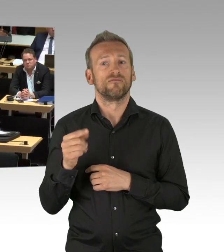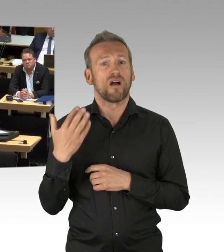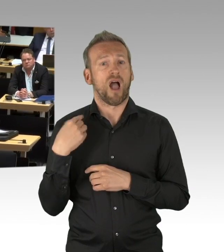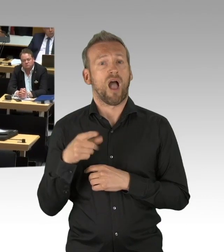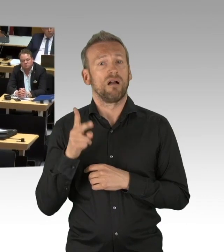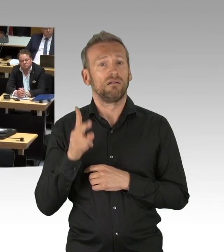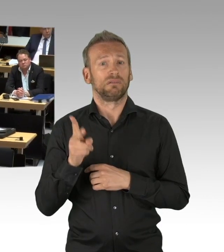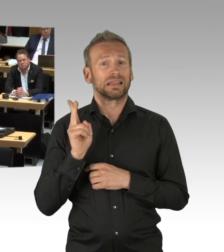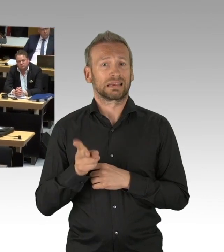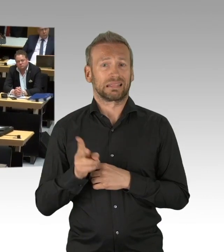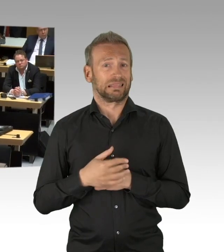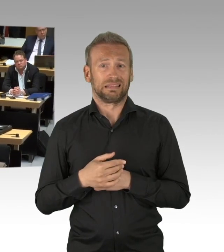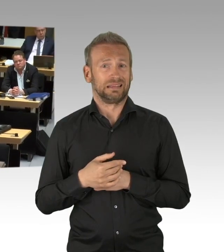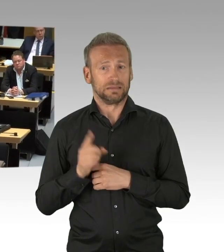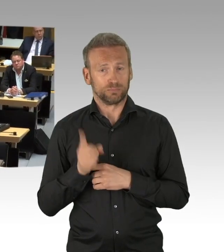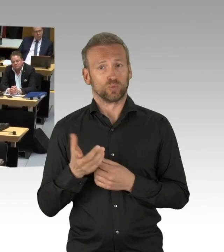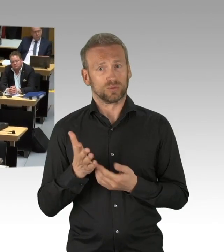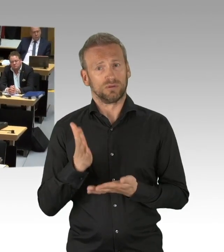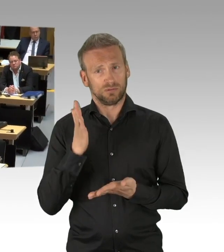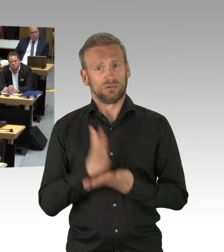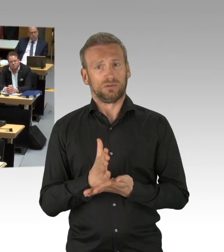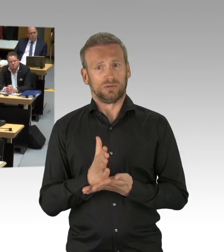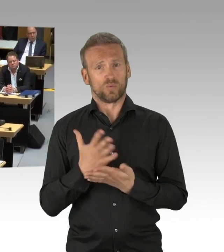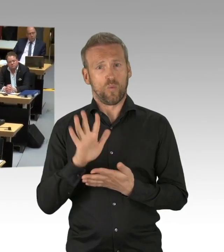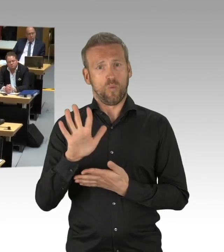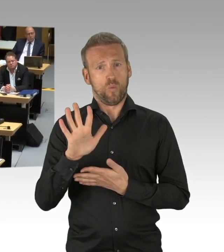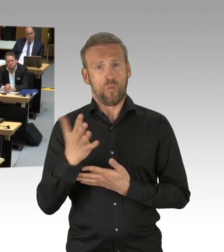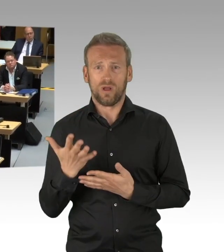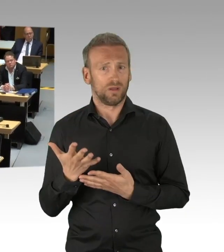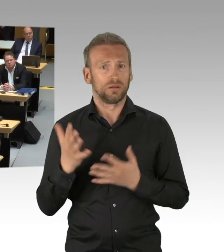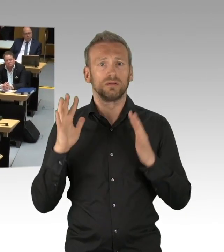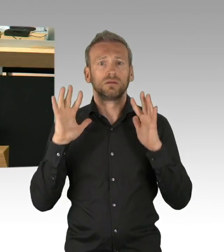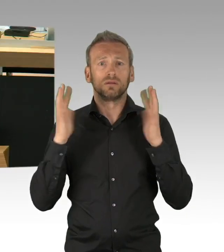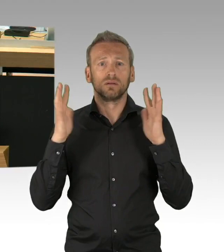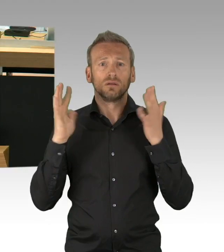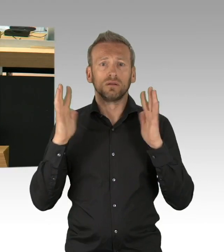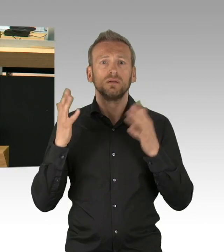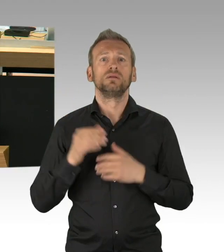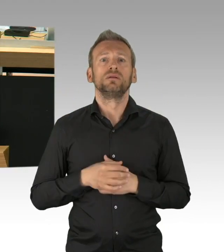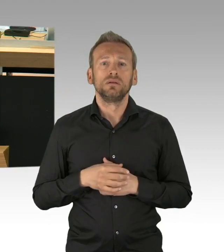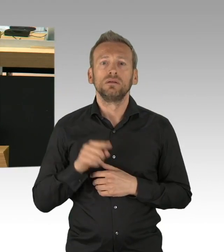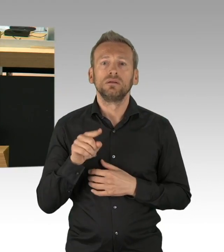mit allen denkbaren psychopathologischen Folgen führt, das ist doch das Problem. Der die ganze Bevölkerung treffende Shutdown